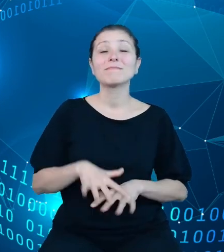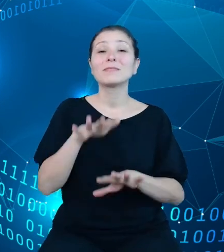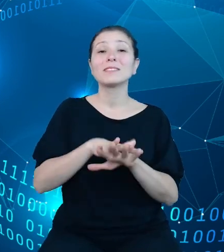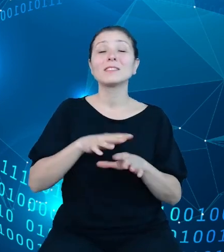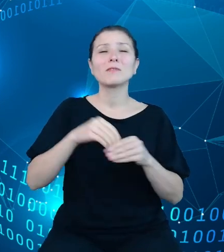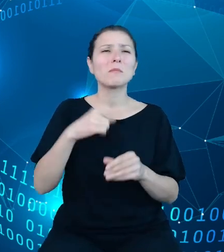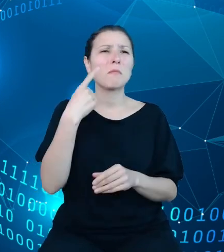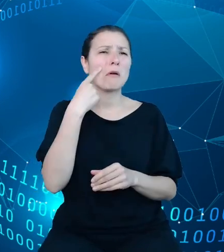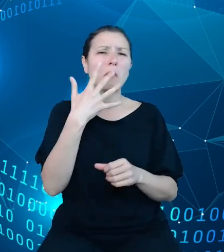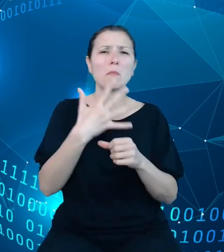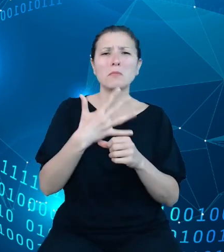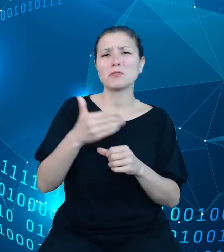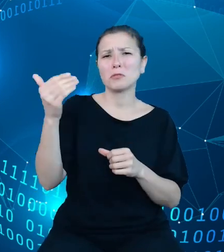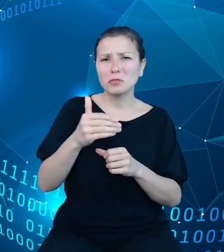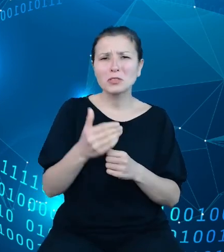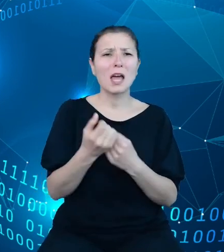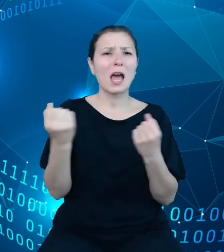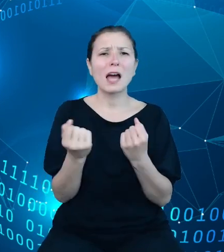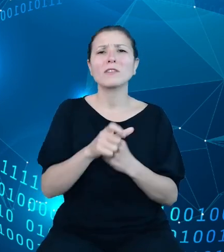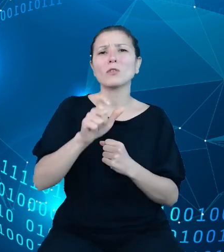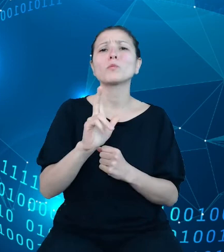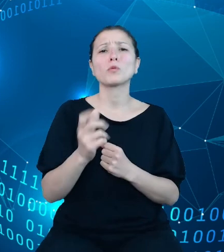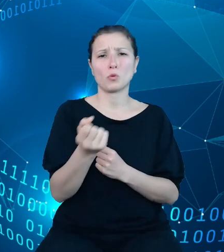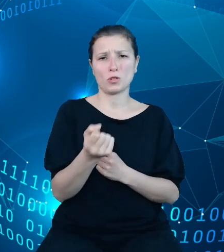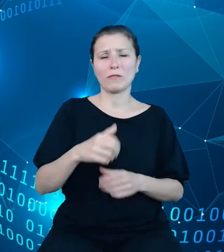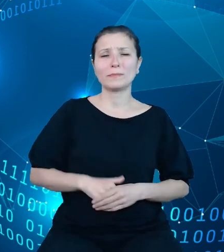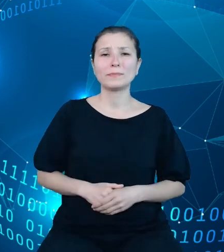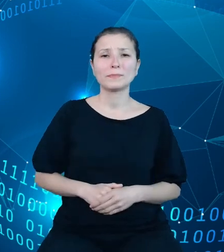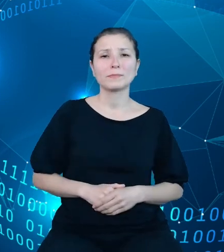aktywnych użytkowników. W zasadzie większość procesów